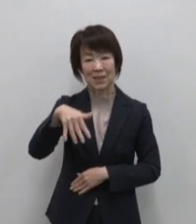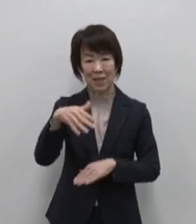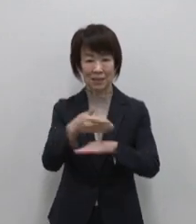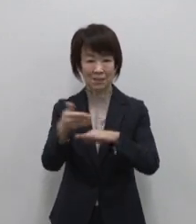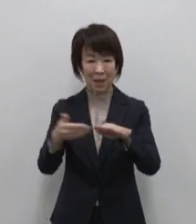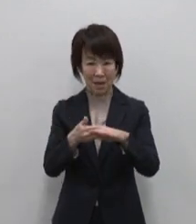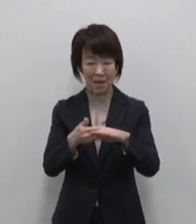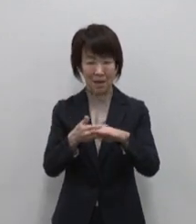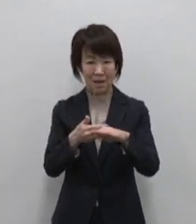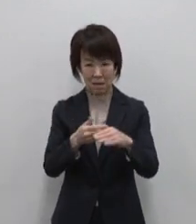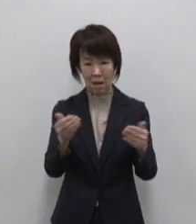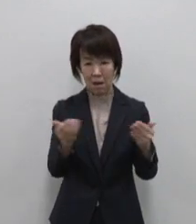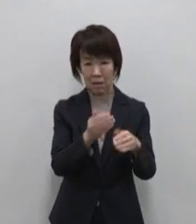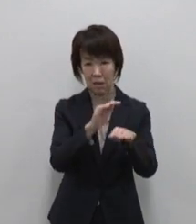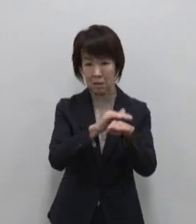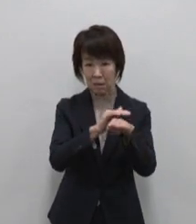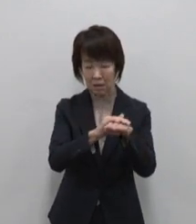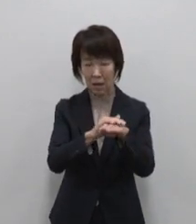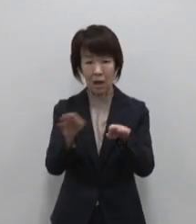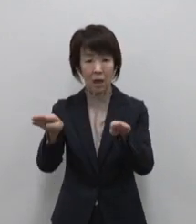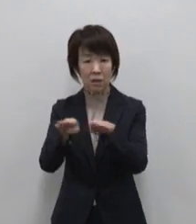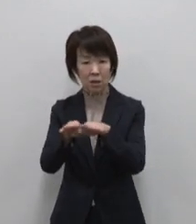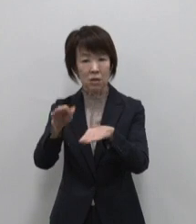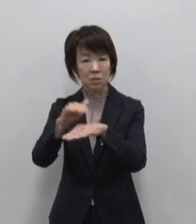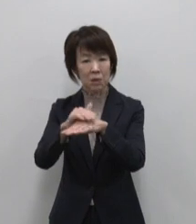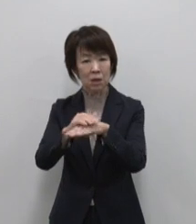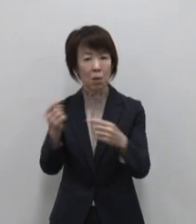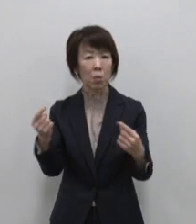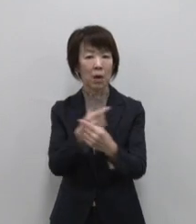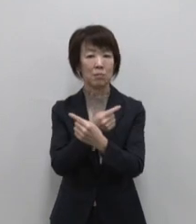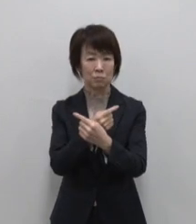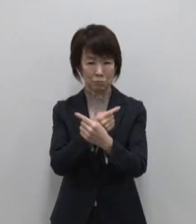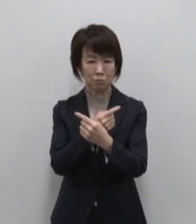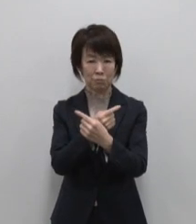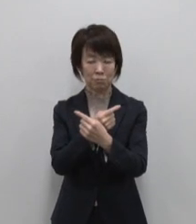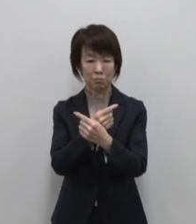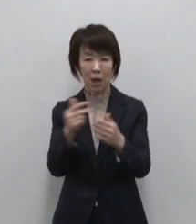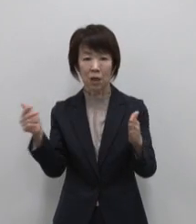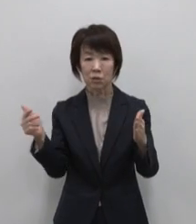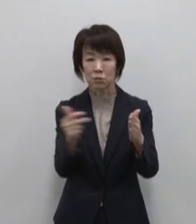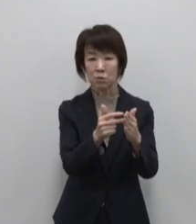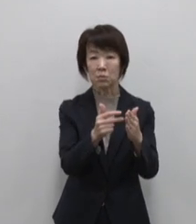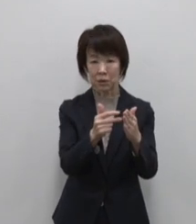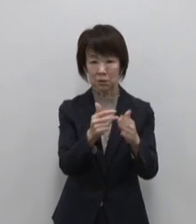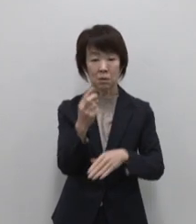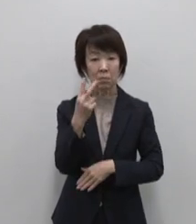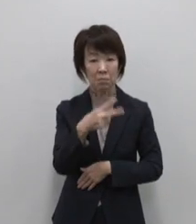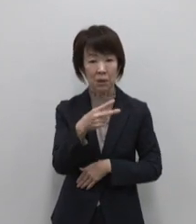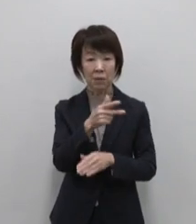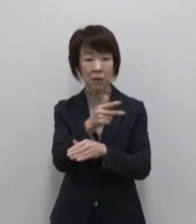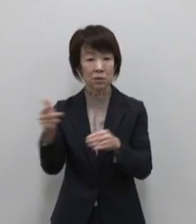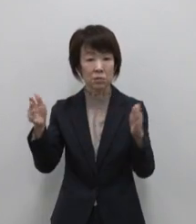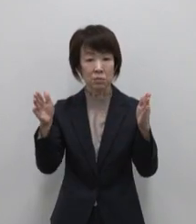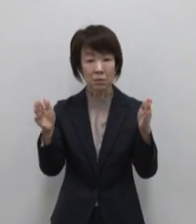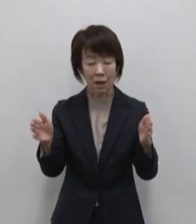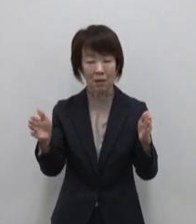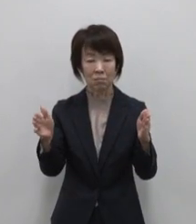働き方休み方を変える 例えば週末を あるいは一週間を 仕事とバケーションを